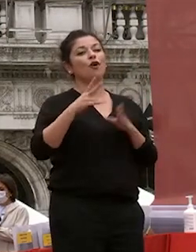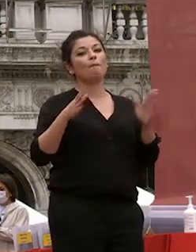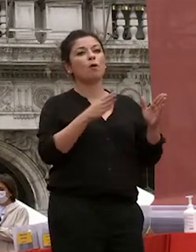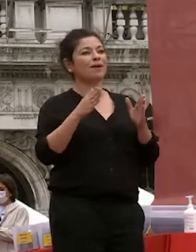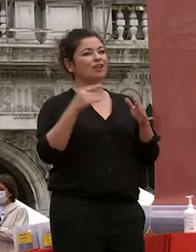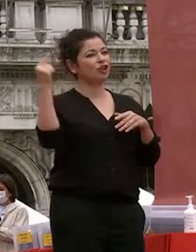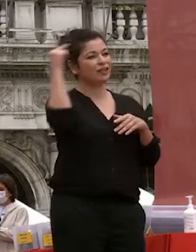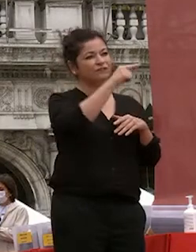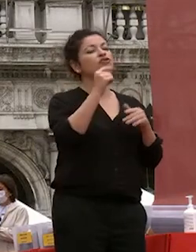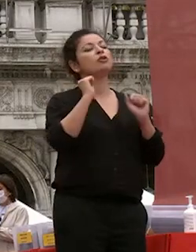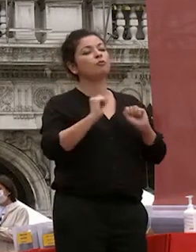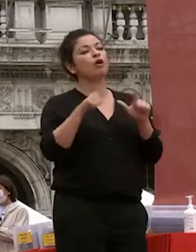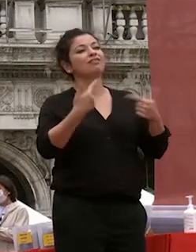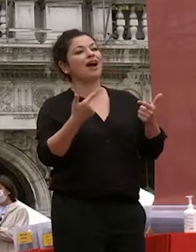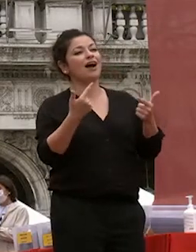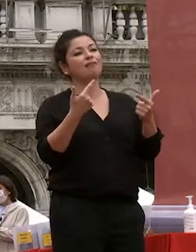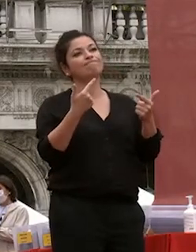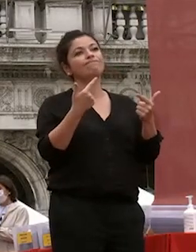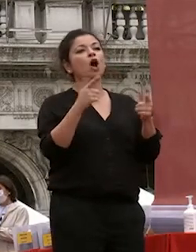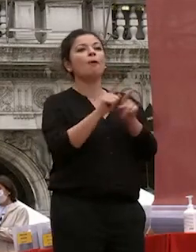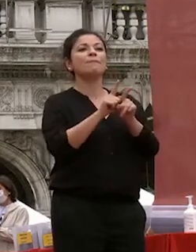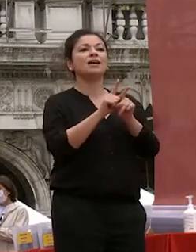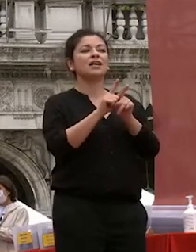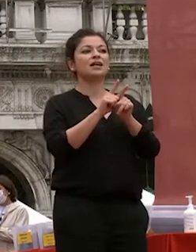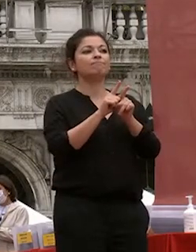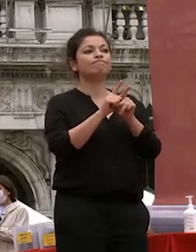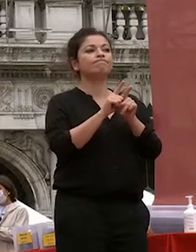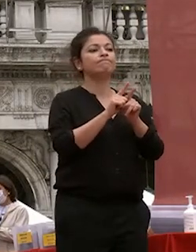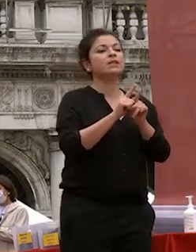difficile significhi c'è anche in un momento in cui riusciremo ad avere a